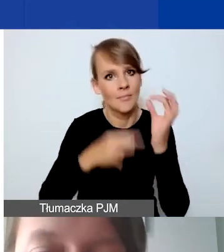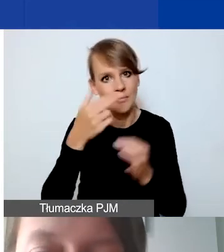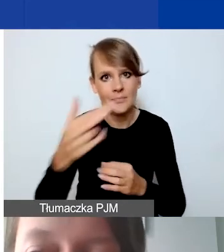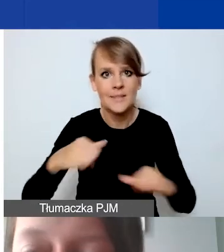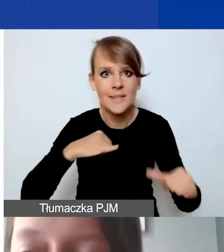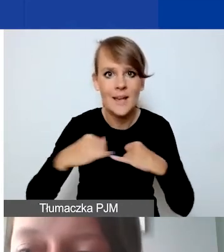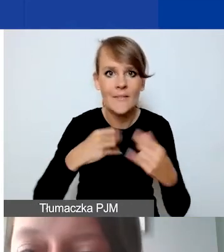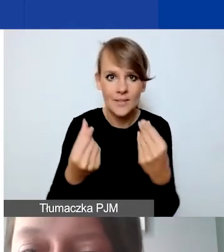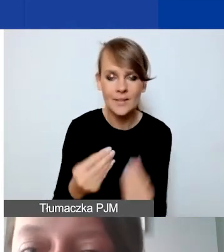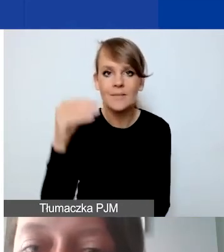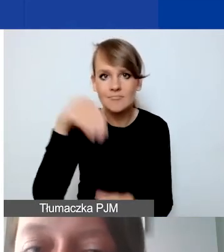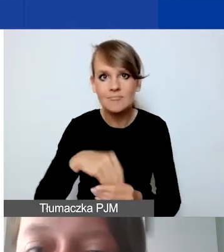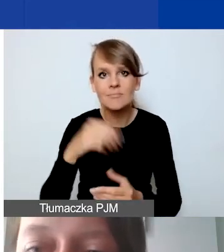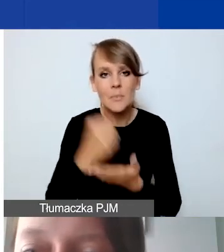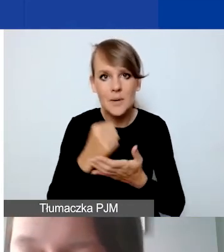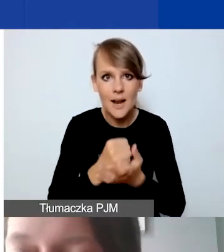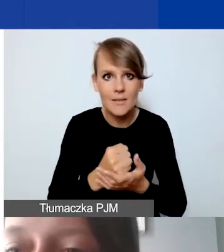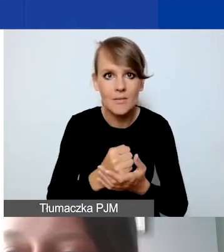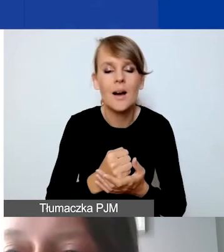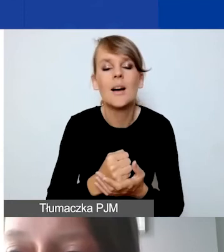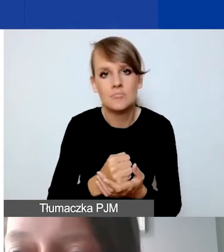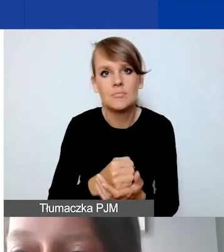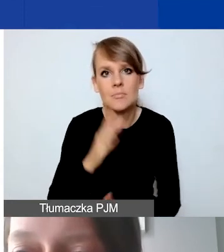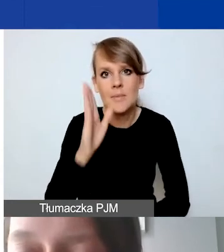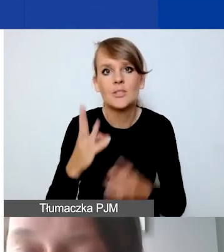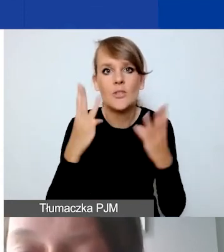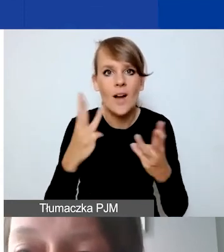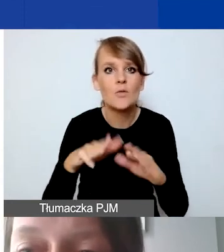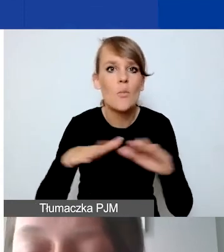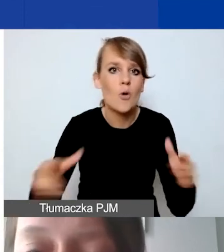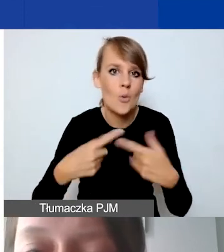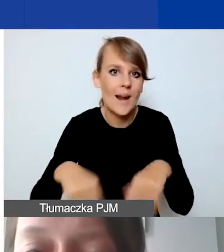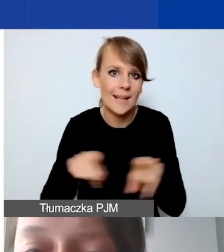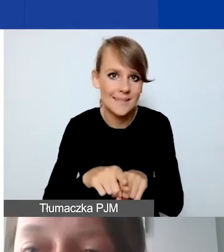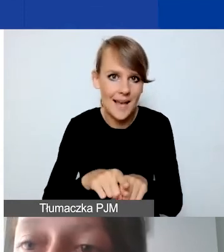Są to kwestie, które będą istotne na poziomie realizacji dofinansowanych projektów,